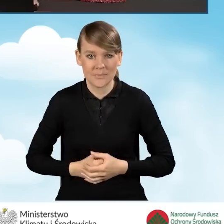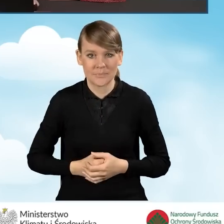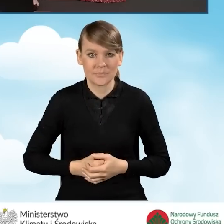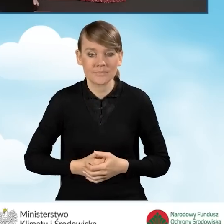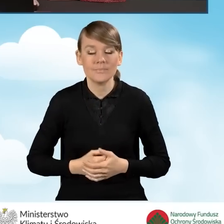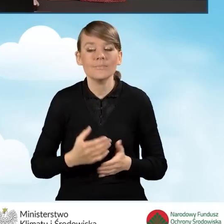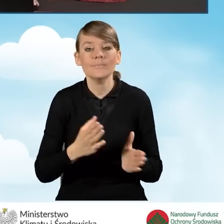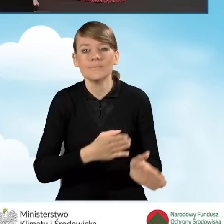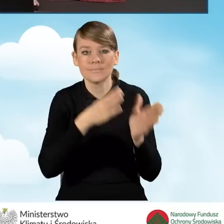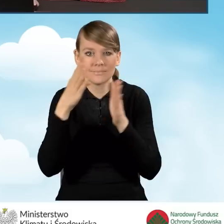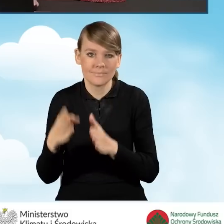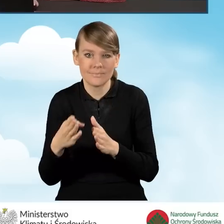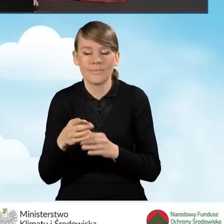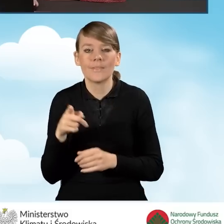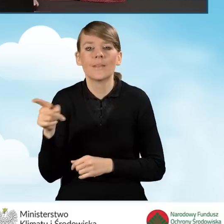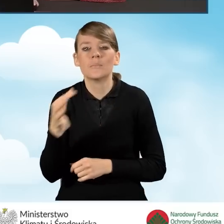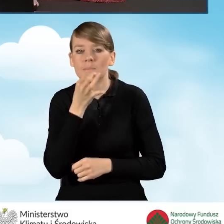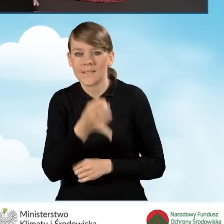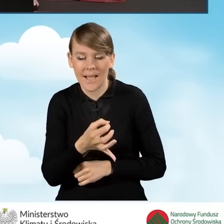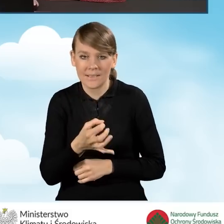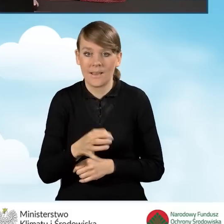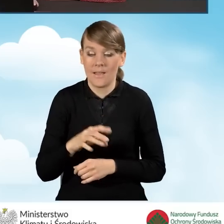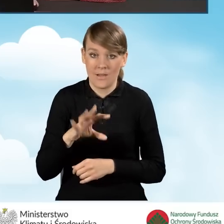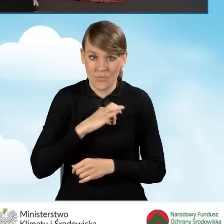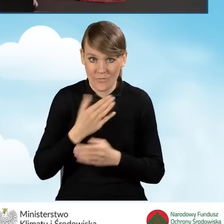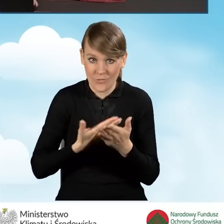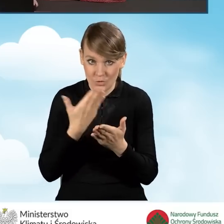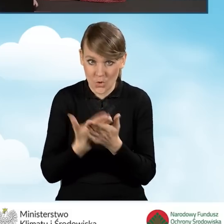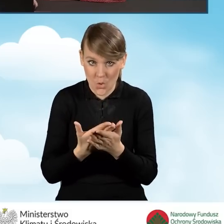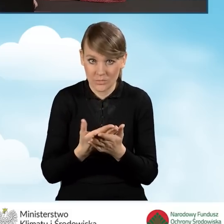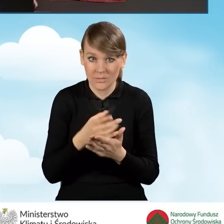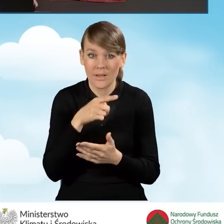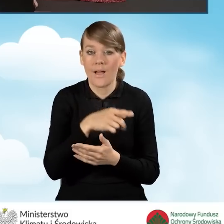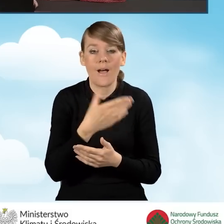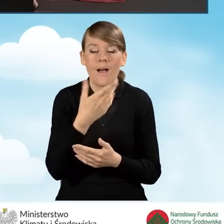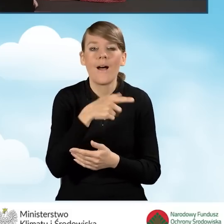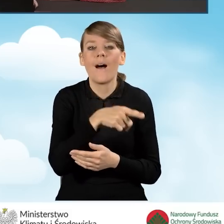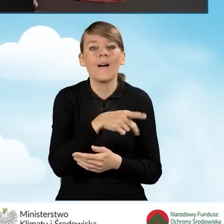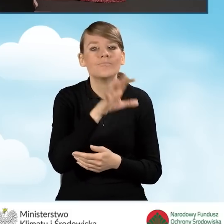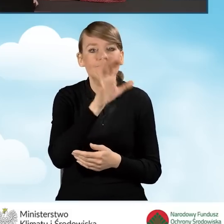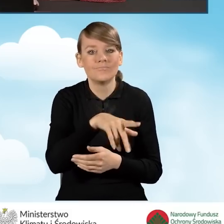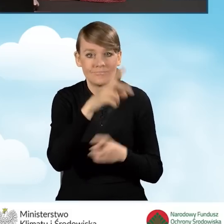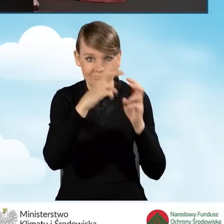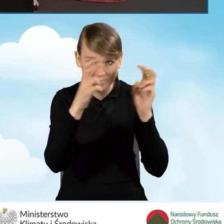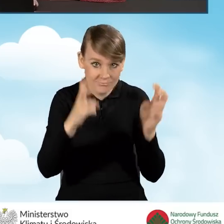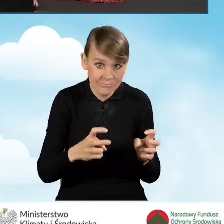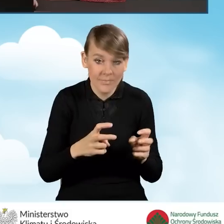W następnej kolejności mamy odpowiedzi na pytania czy nasz wniosek dotyczy: budynku mieszkalnego jednorodzinnego, czy też wydzielonego